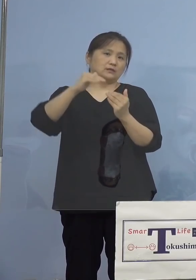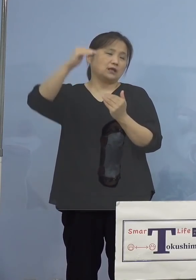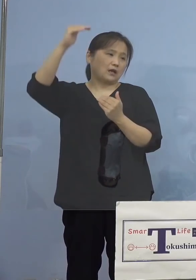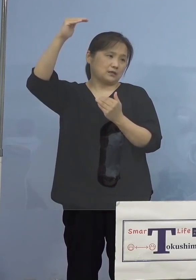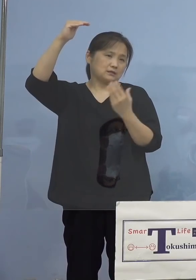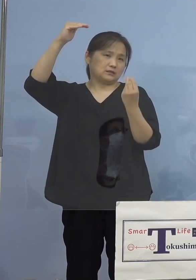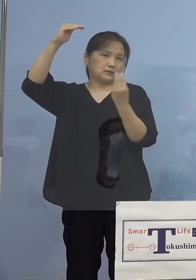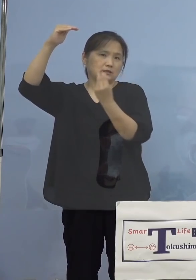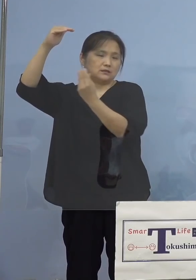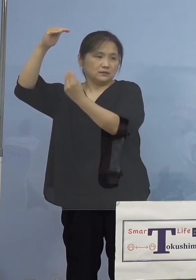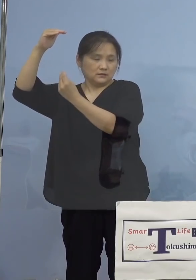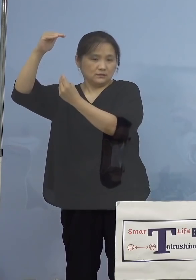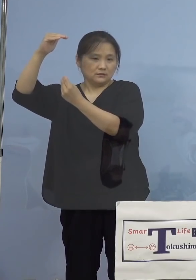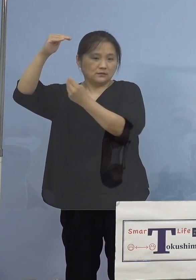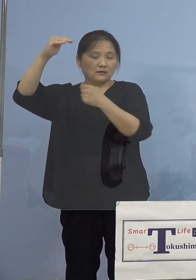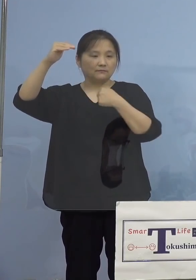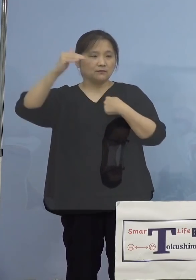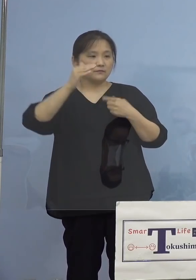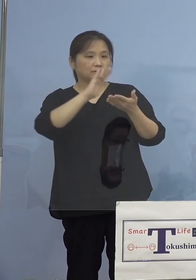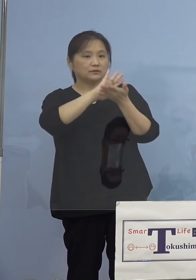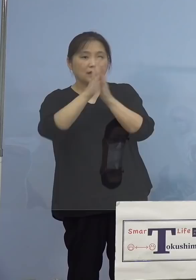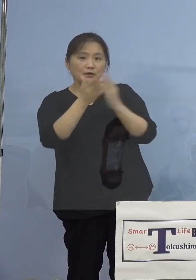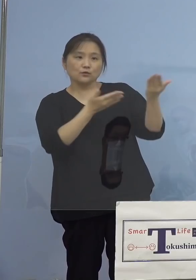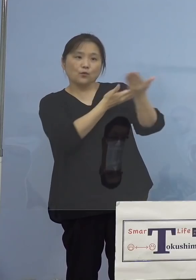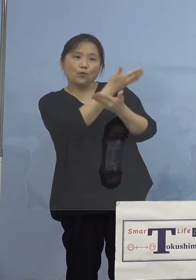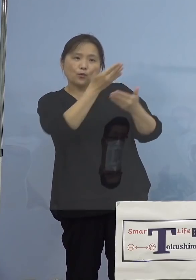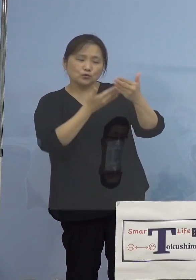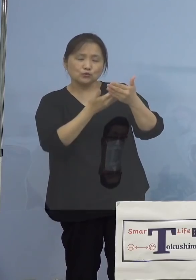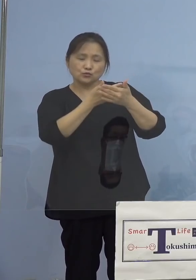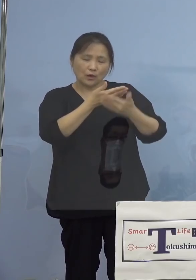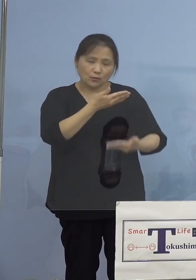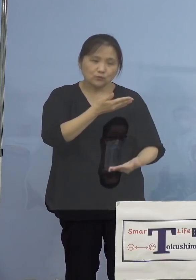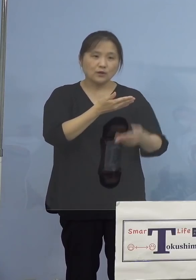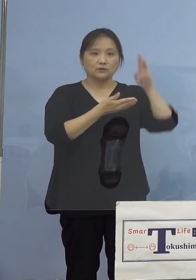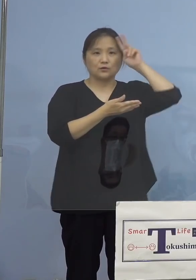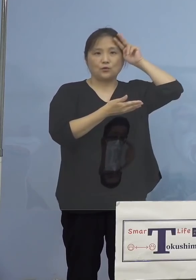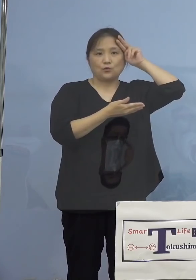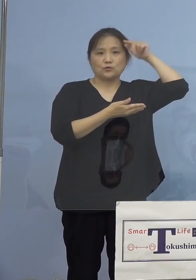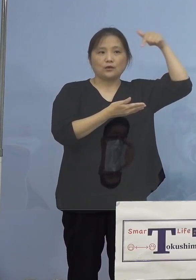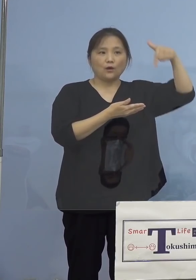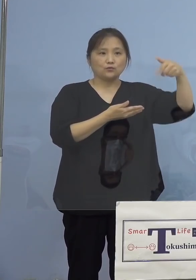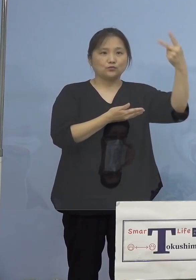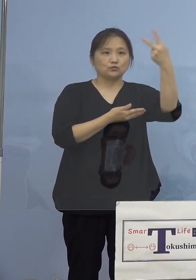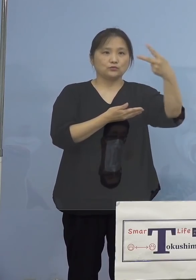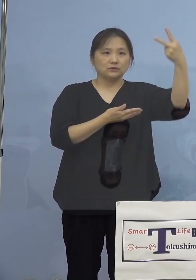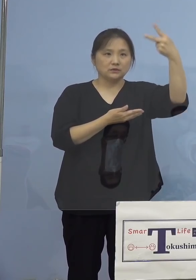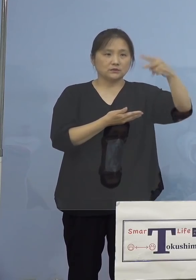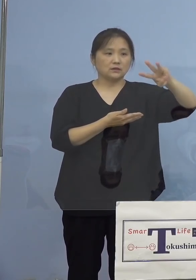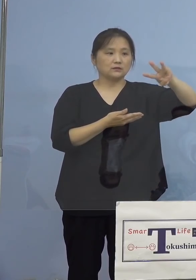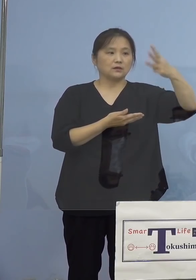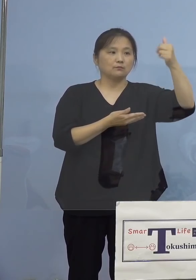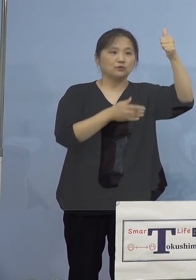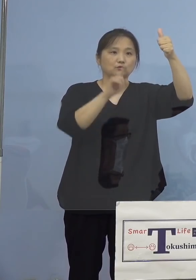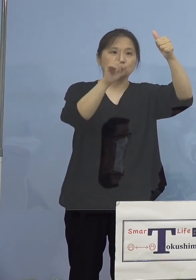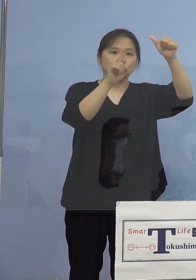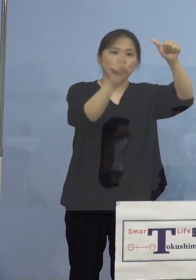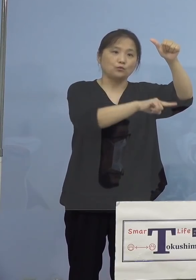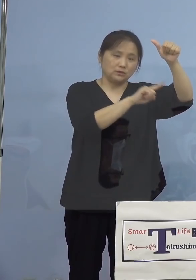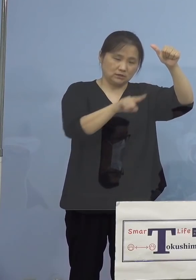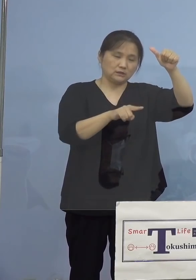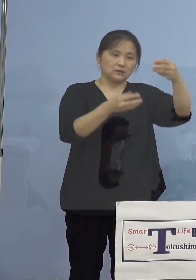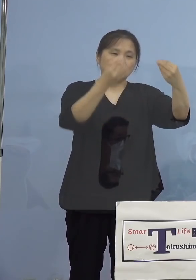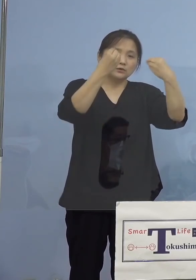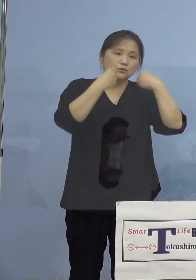本県と交流の深い大阪府におきましても 2,305名の陽性者が確認されるなど